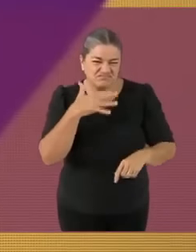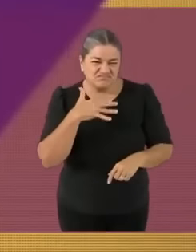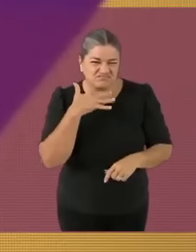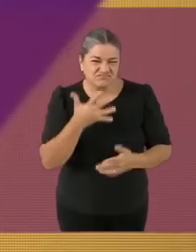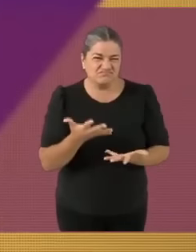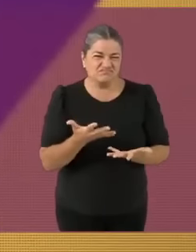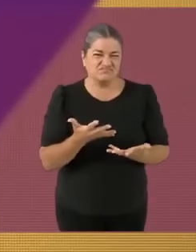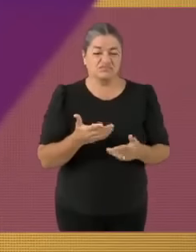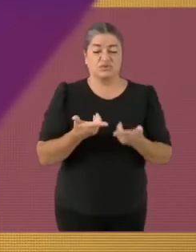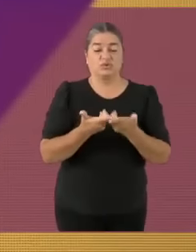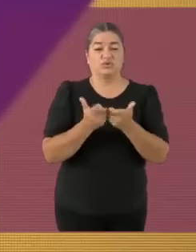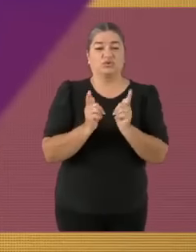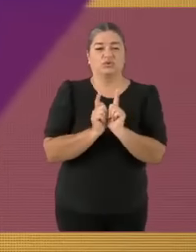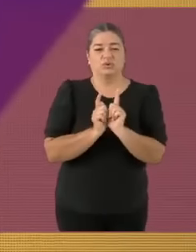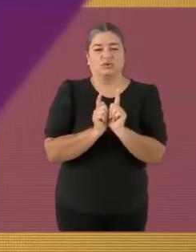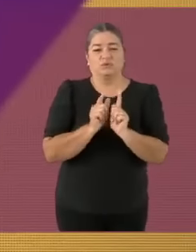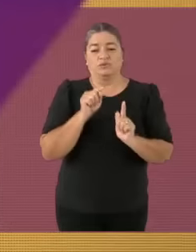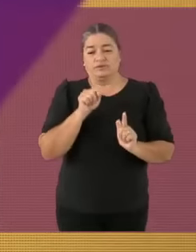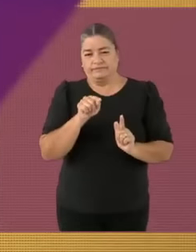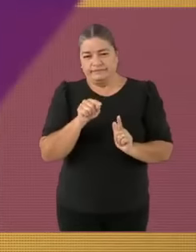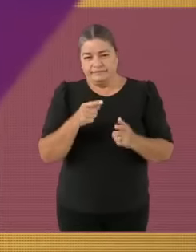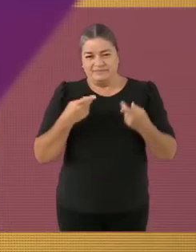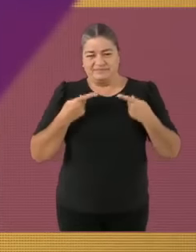Y sin más, veamos cuáles son... las reglas del debate